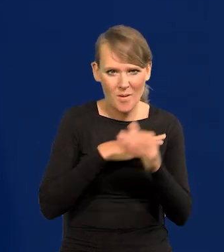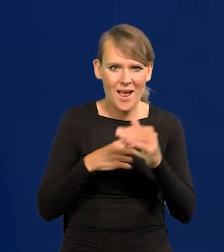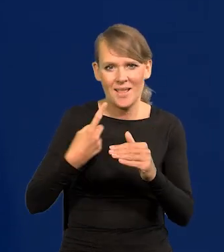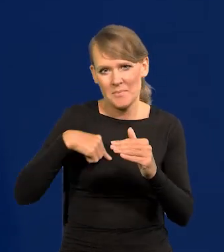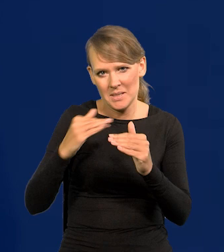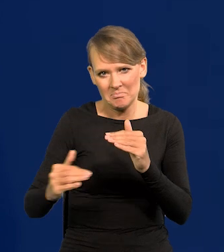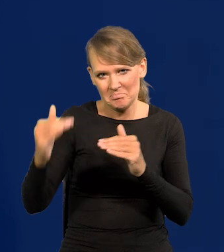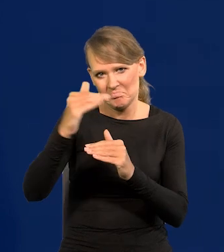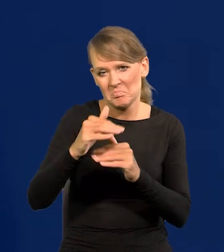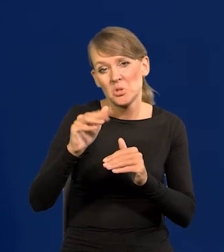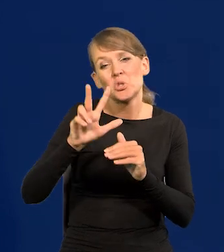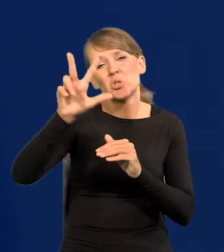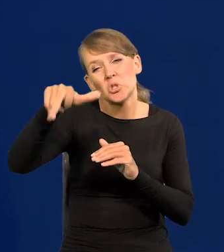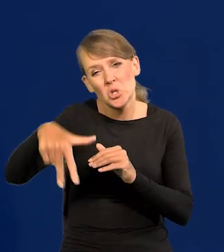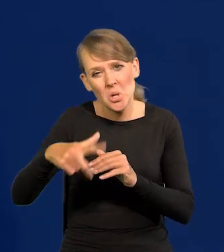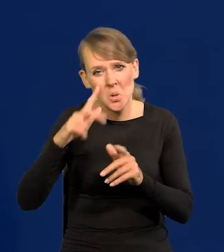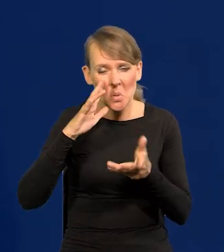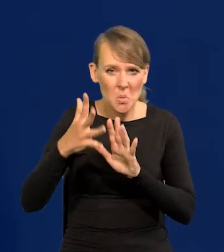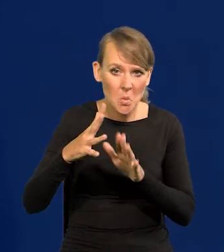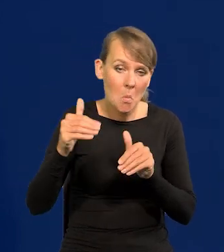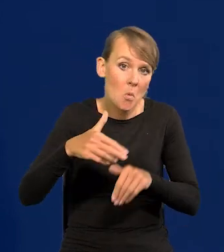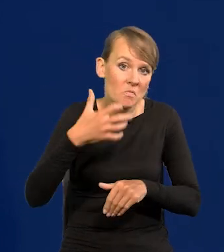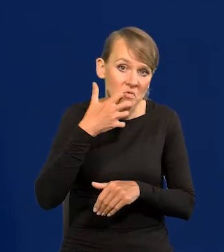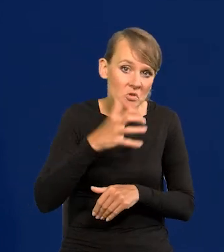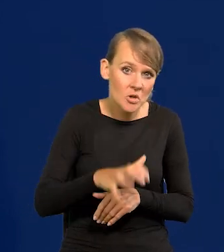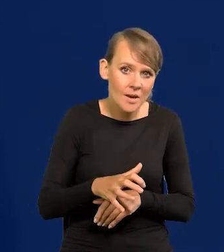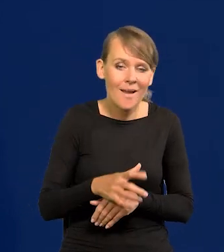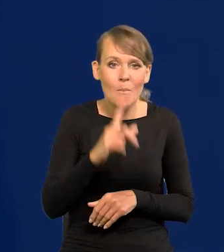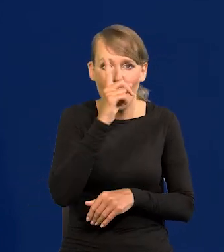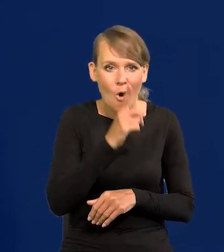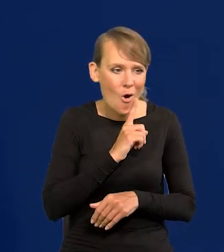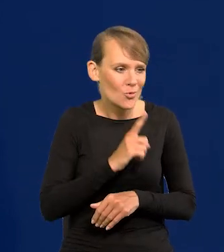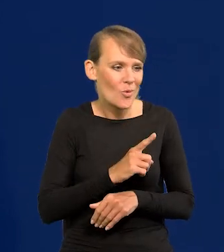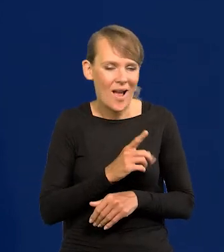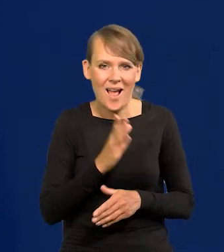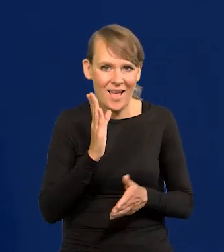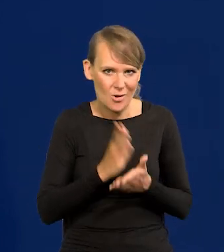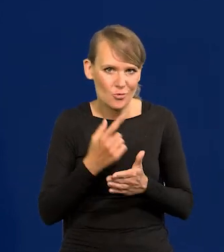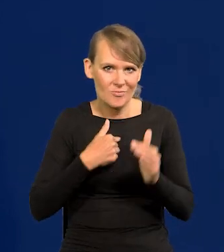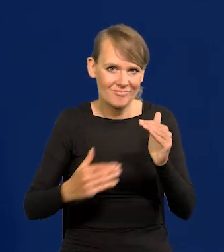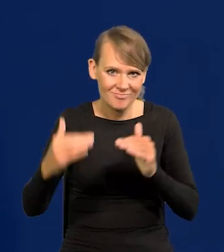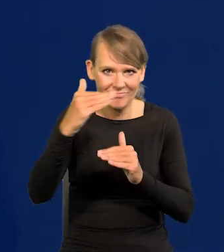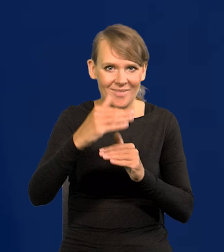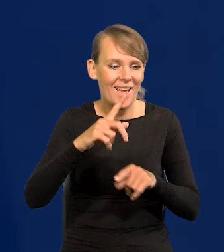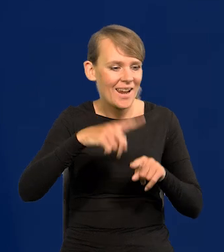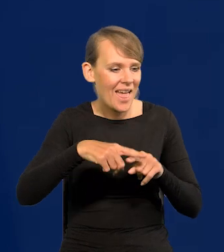nie wiem, 2-3 lata albo wcześniej. Przegoniliśmy Portugalię, Grecję i inne kraje